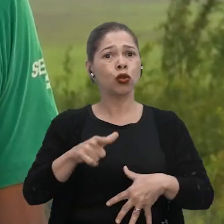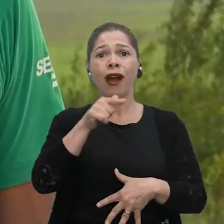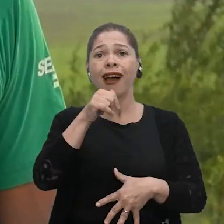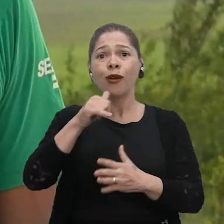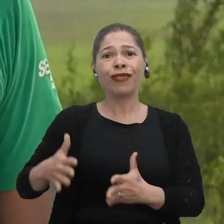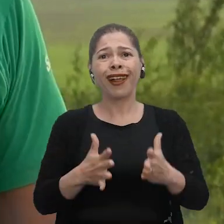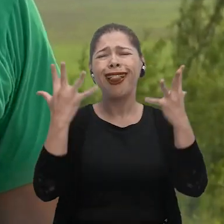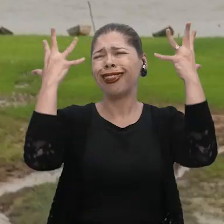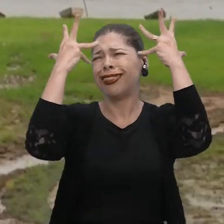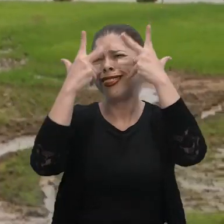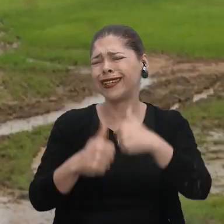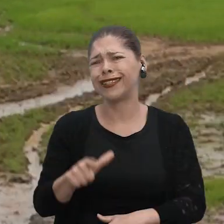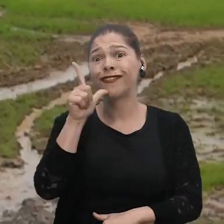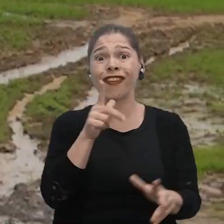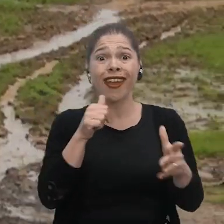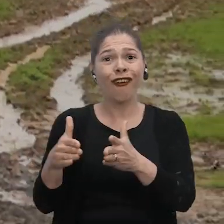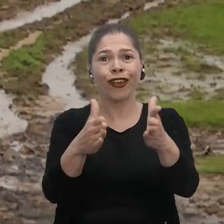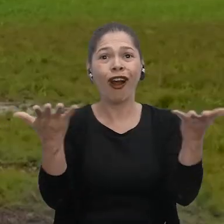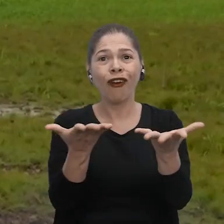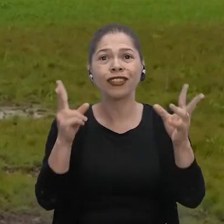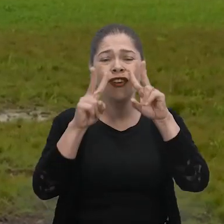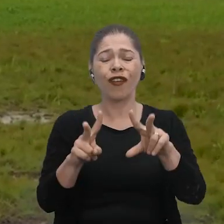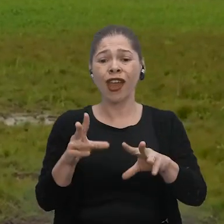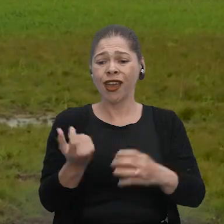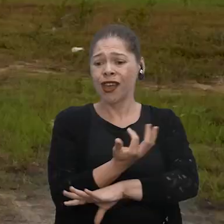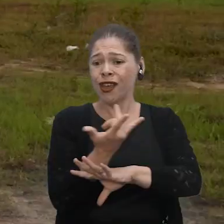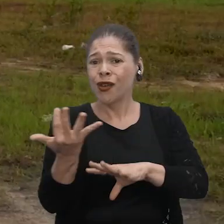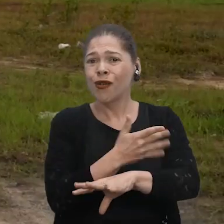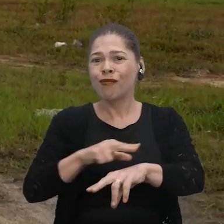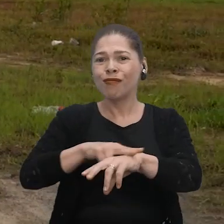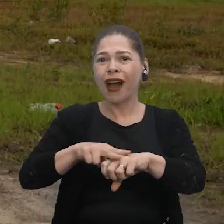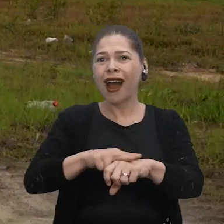A Cheia é uma lindeza de ver o rio. Agora você só vai ver o mato e a praia.